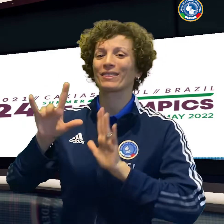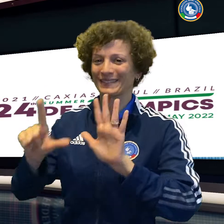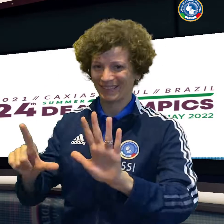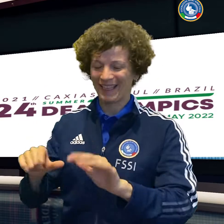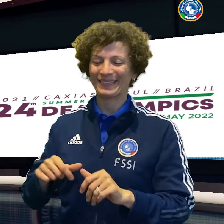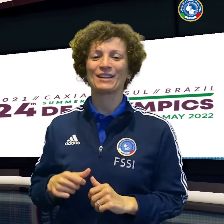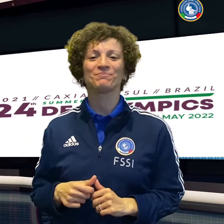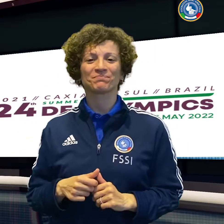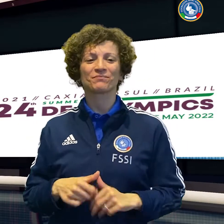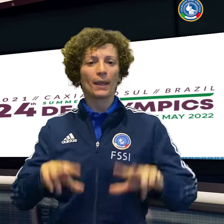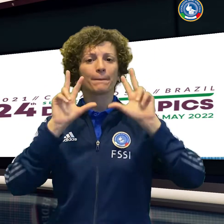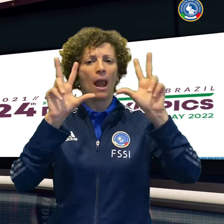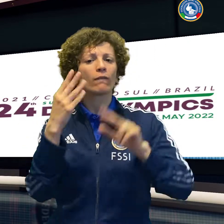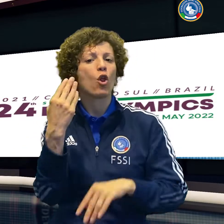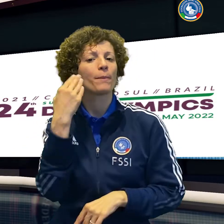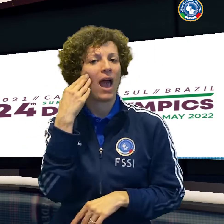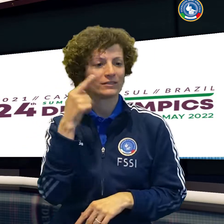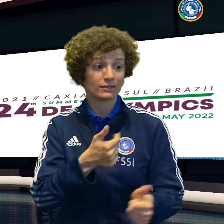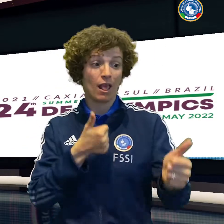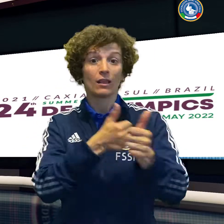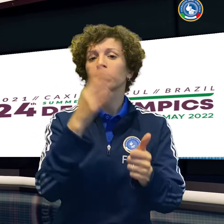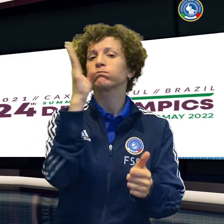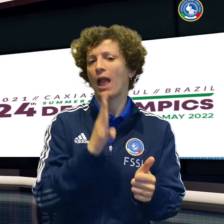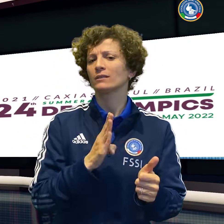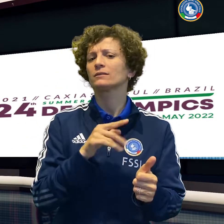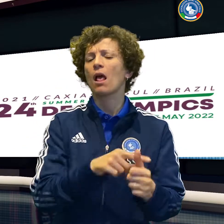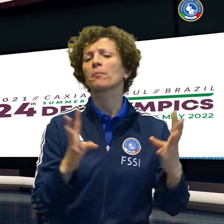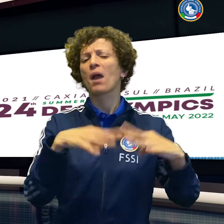esordire anche le altre tre nazionali con una vittoria.